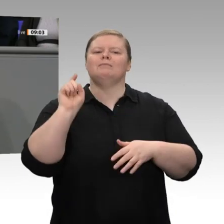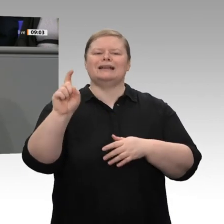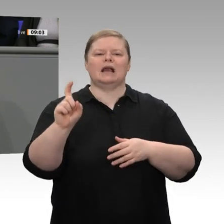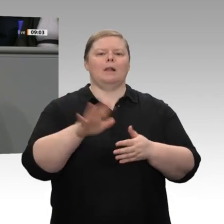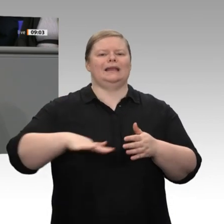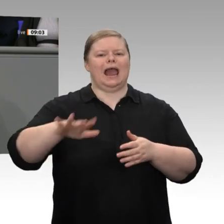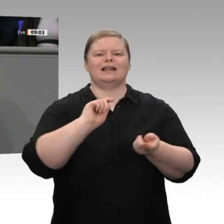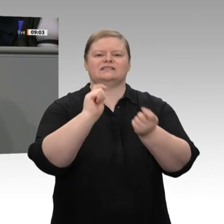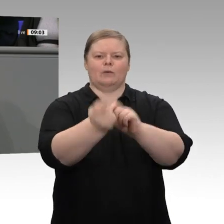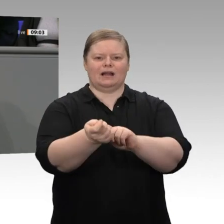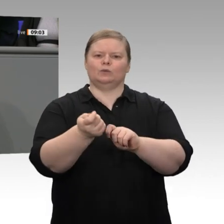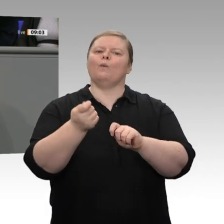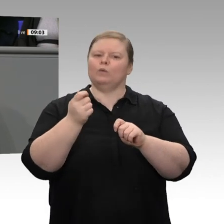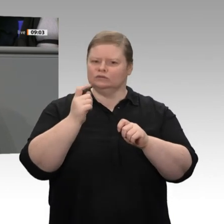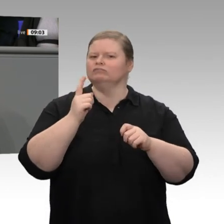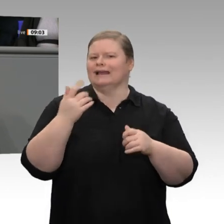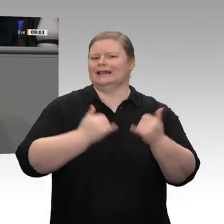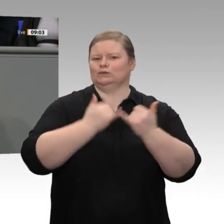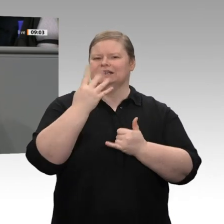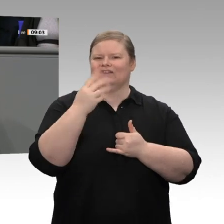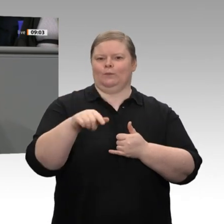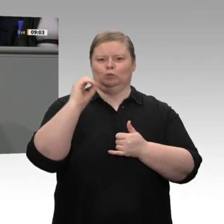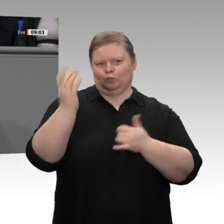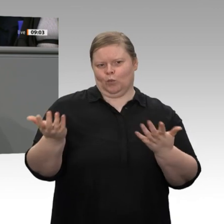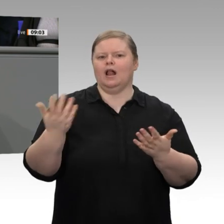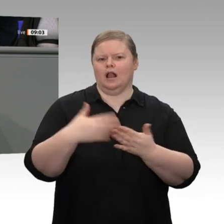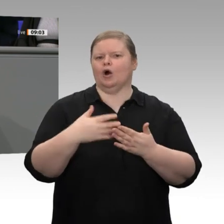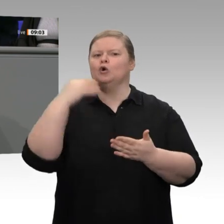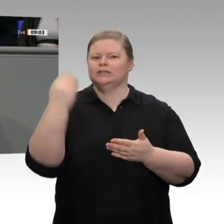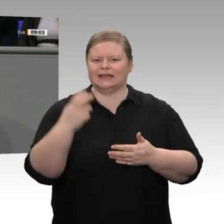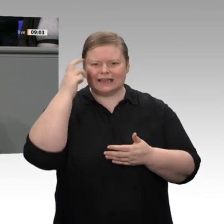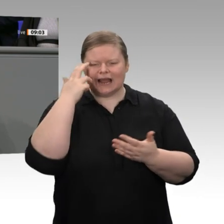Schritt, der dazu beitragen kann, eine neue Innovationsdynamik auszulösen.